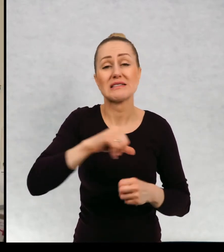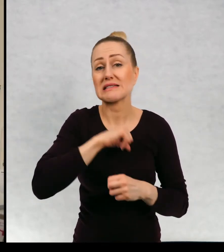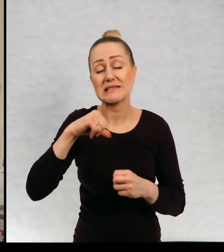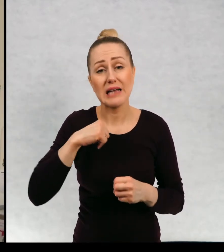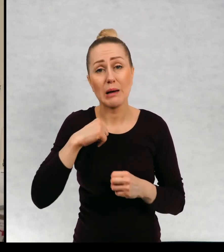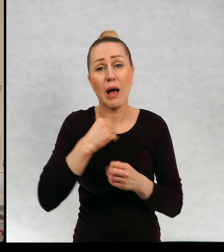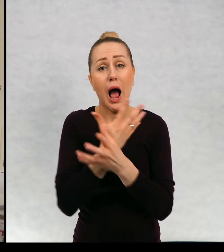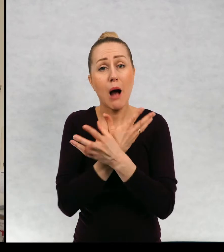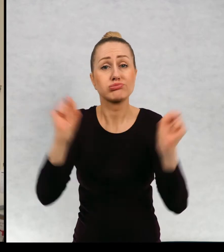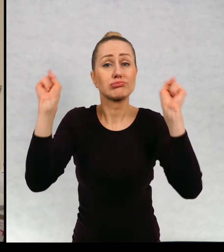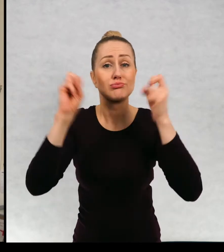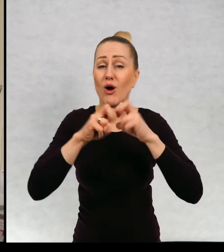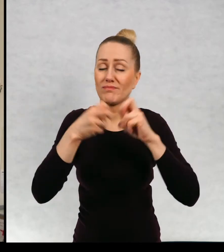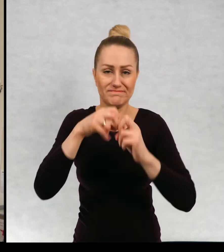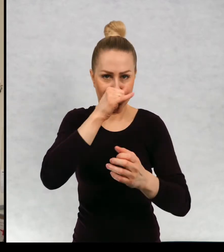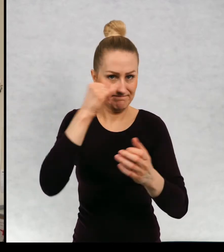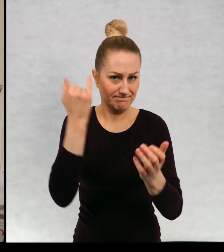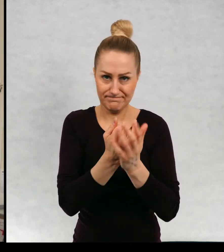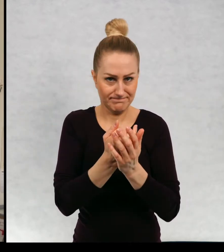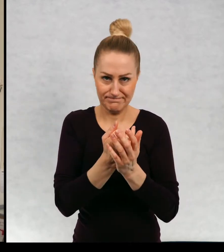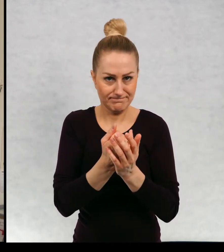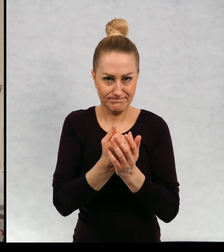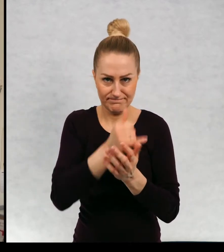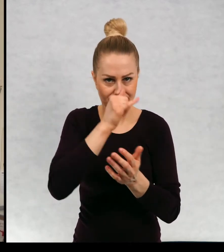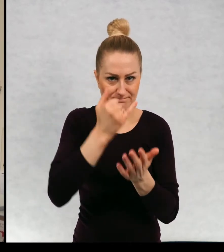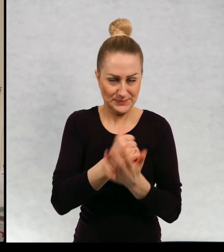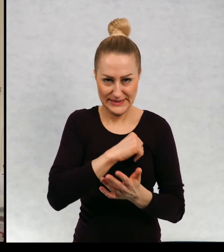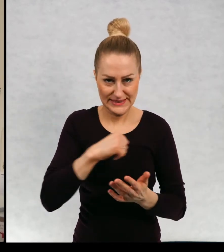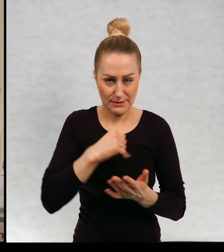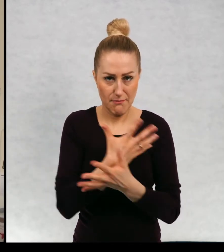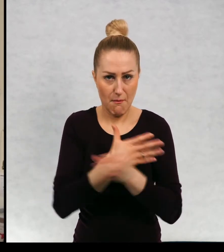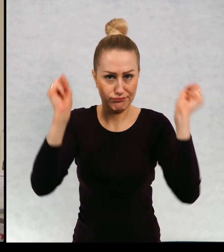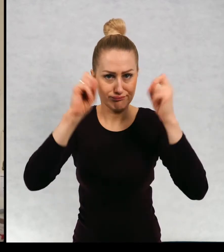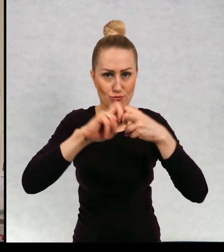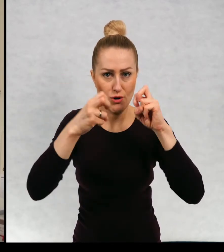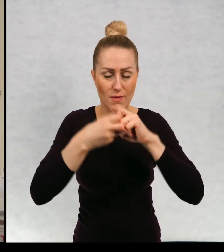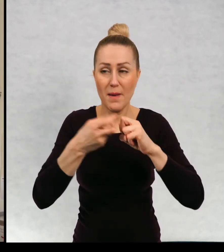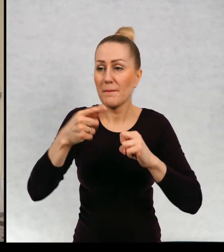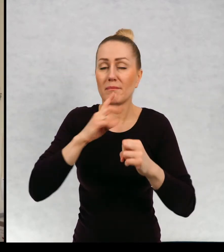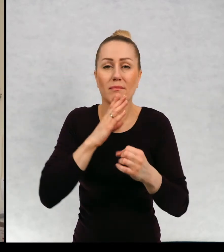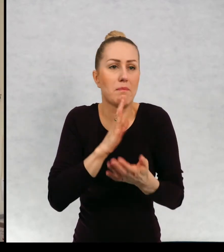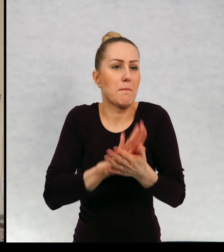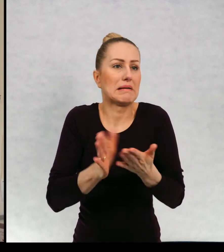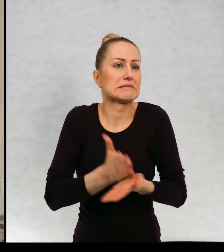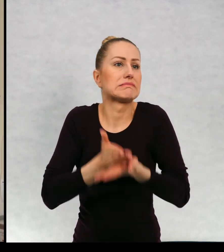nie są wstanie sobie poradzić, same dzieci nie są w stanie sobie poradzić, są wobec nich bezradne.